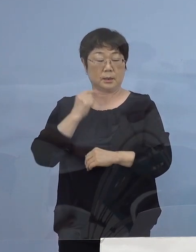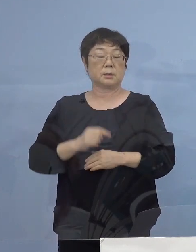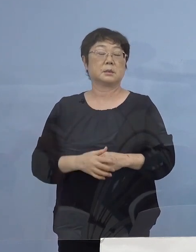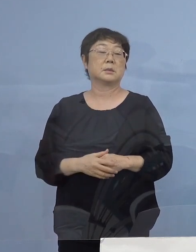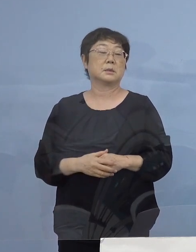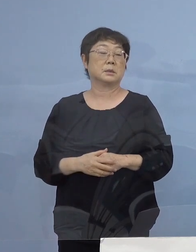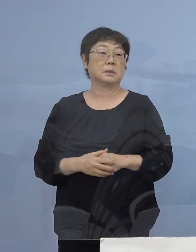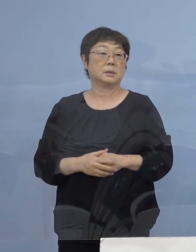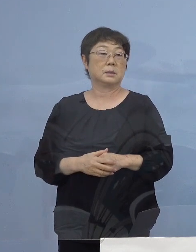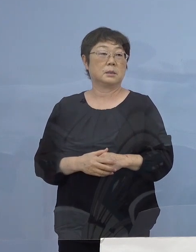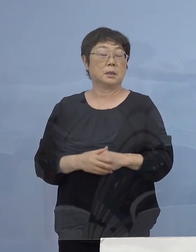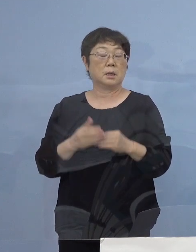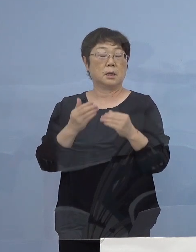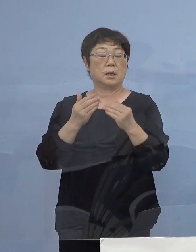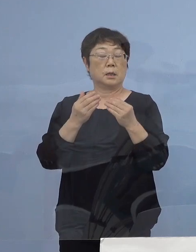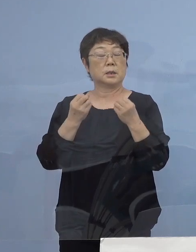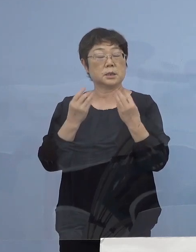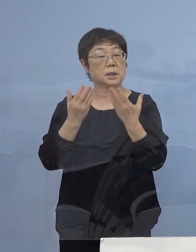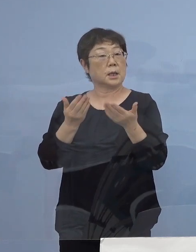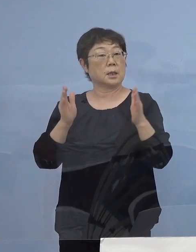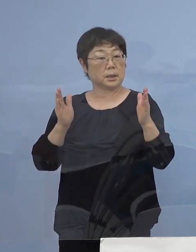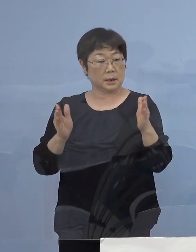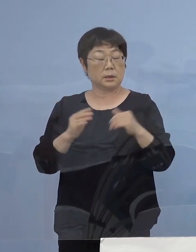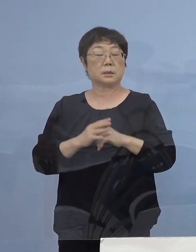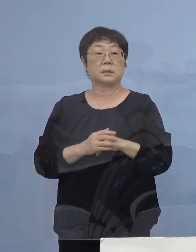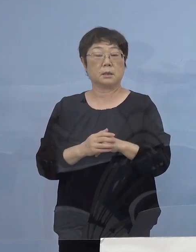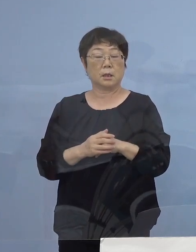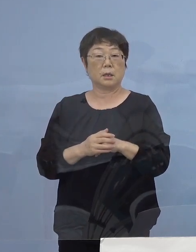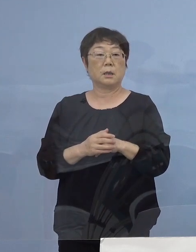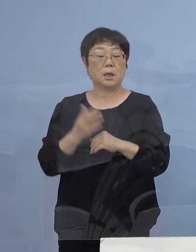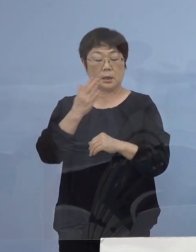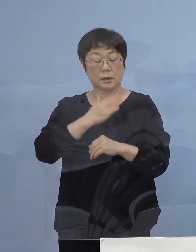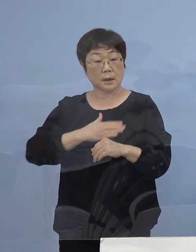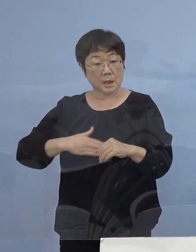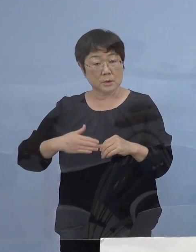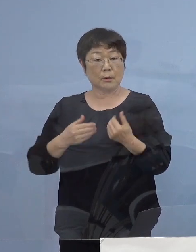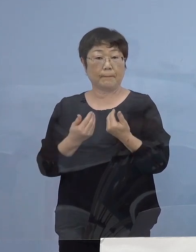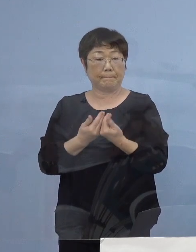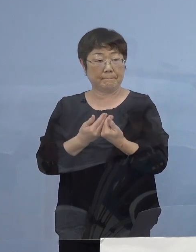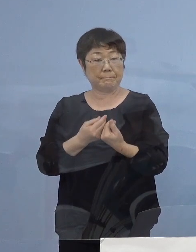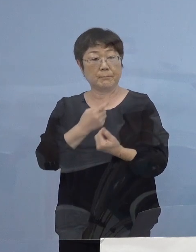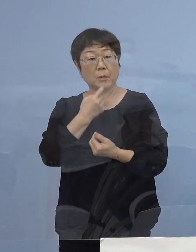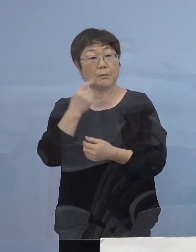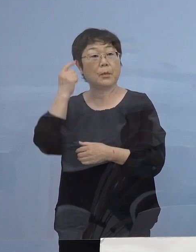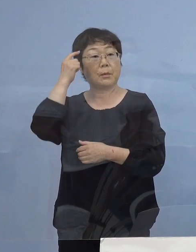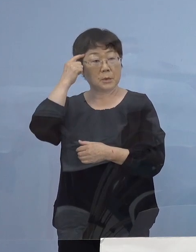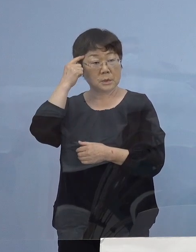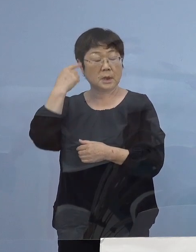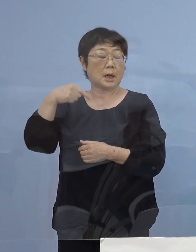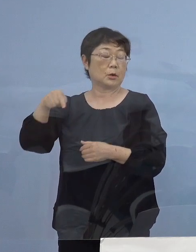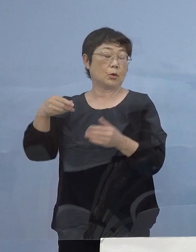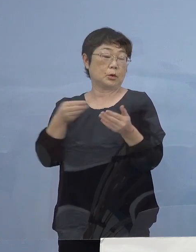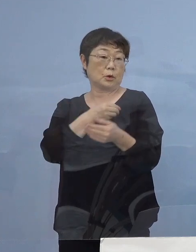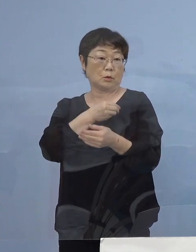加えて新学期を迎えるにあたり 少しでも体調に異変を感じた教職員の皆さん方が